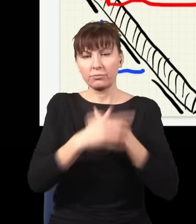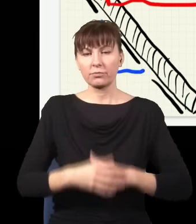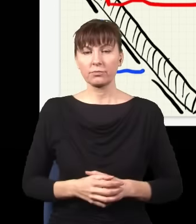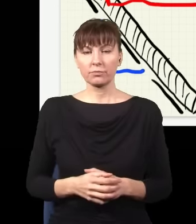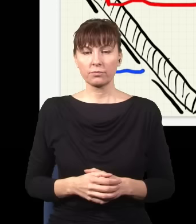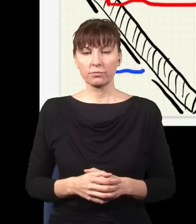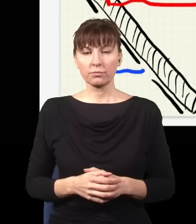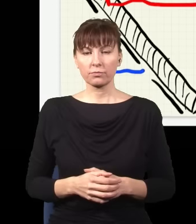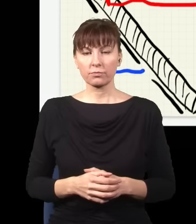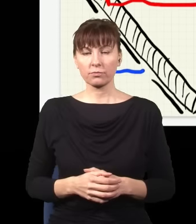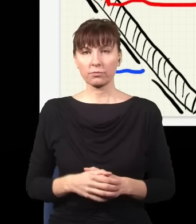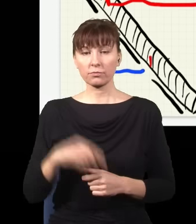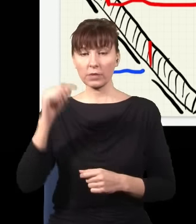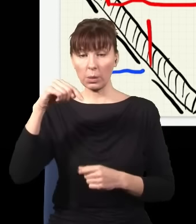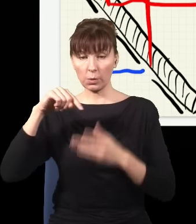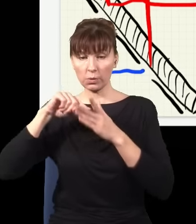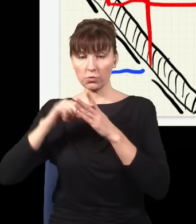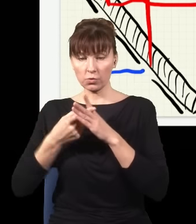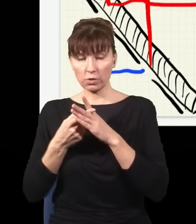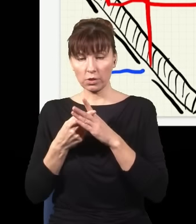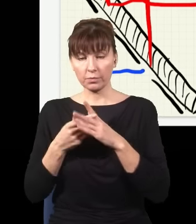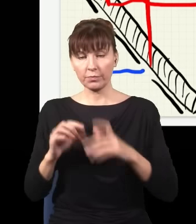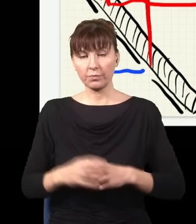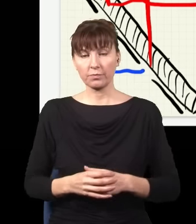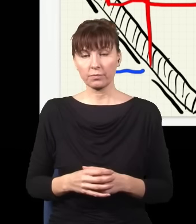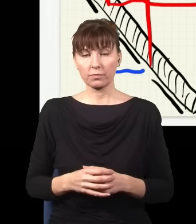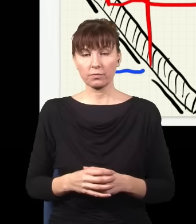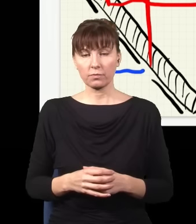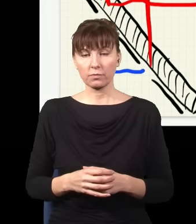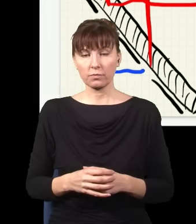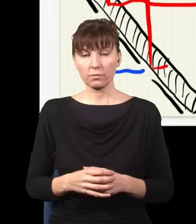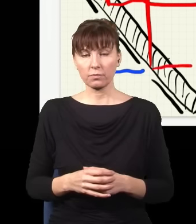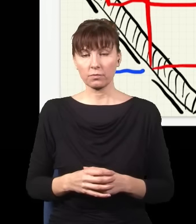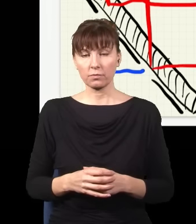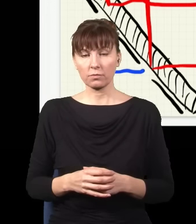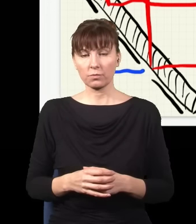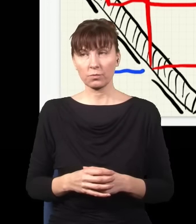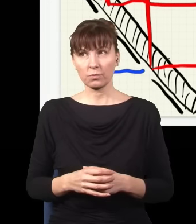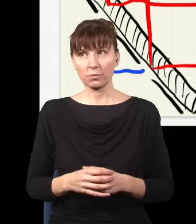a z tej dolnej szczeliny wyjdzie taka wiązka albo taka wiązka.